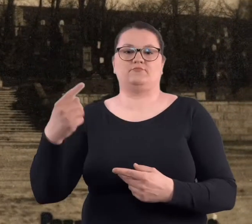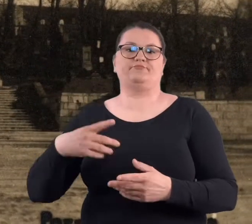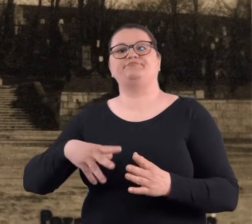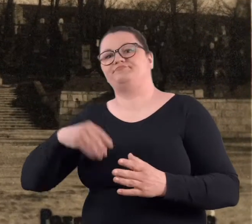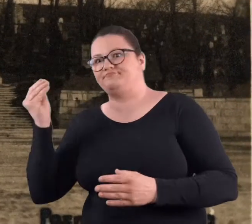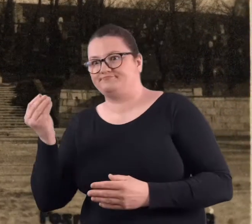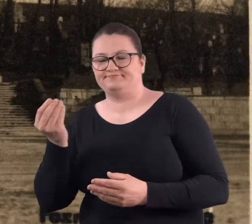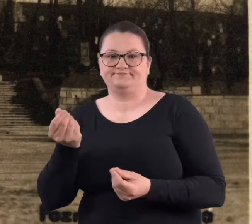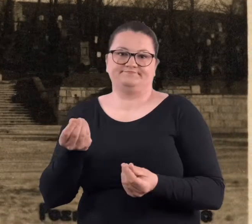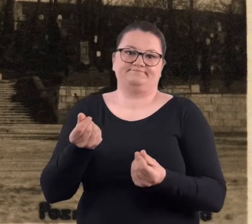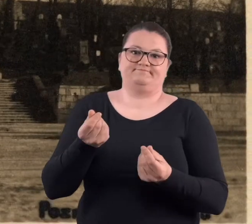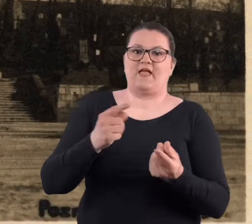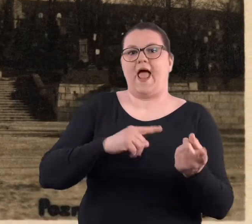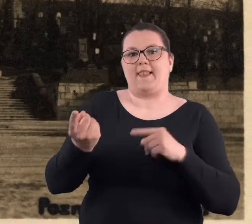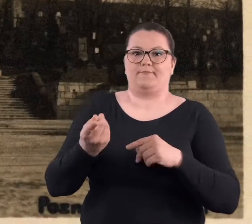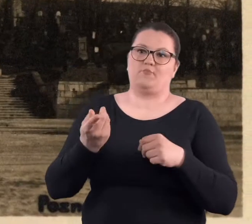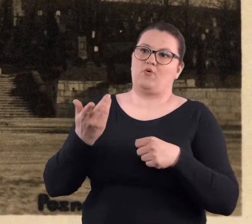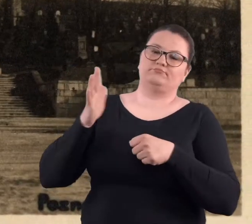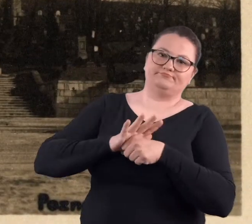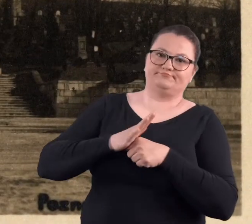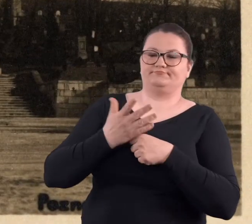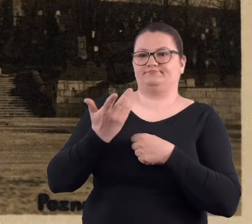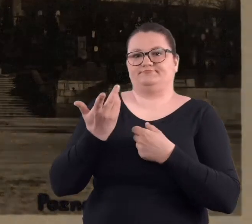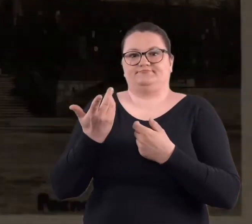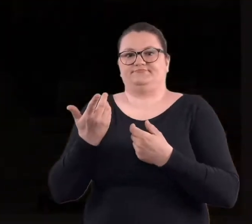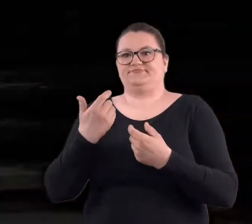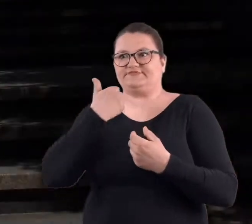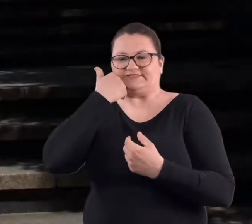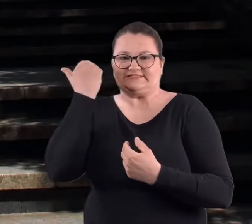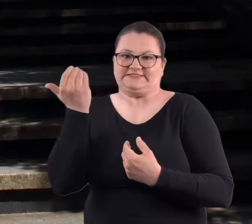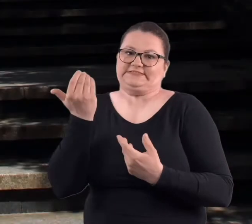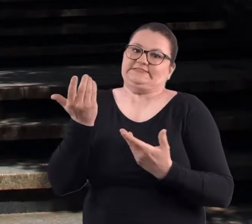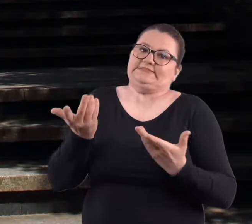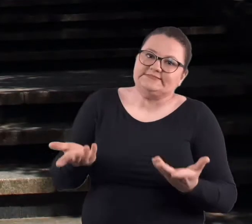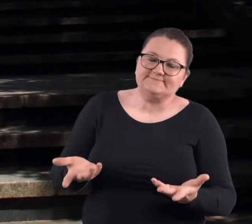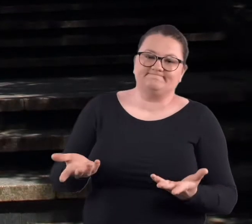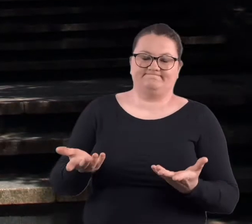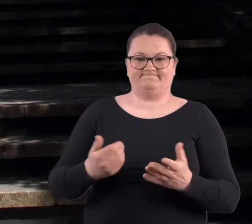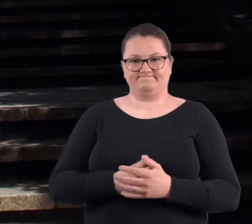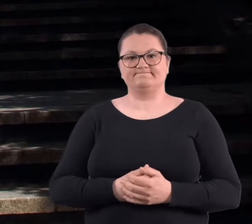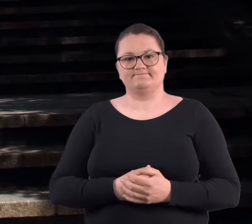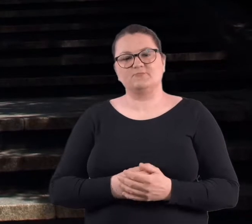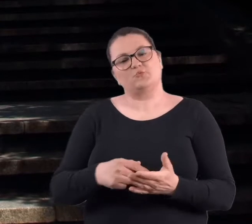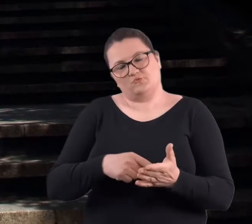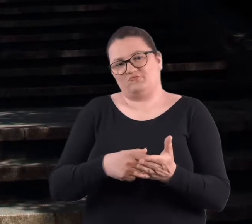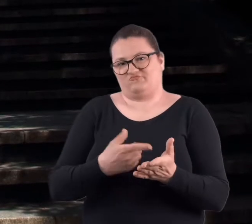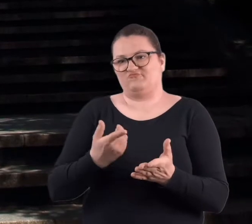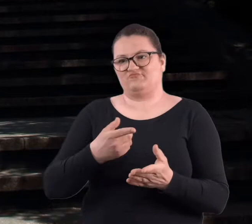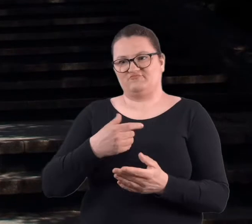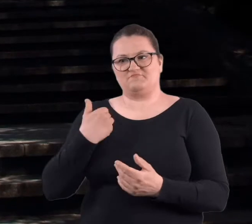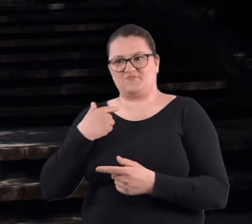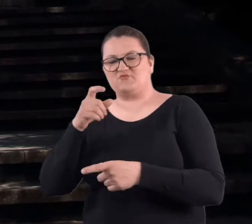bez portfela, albo bez czci, bo to w niektórych miejscach właśnie